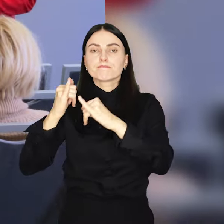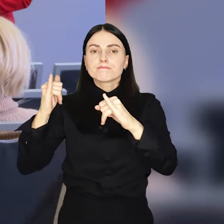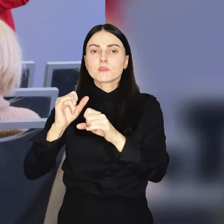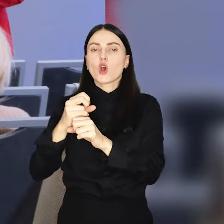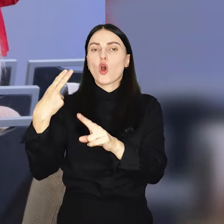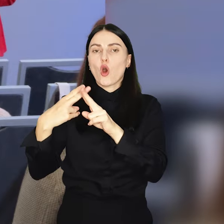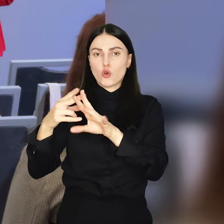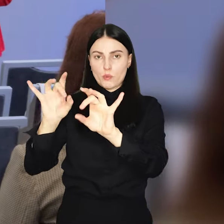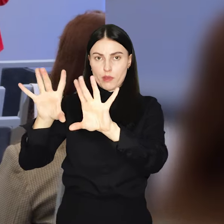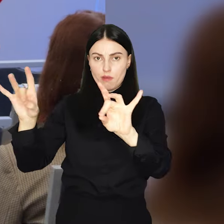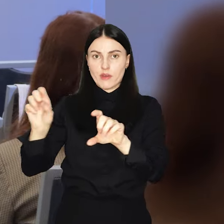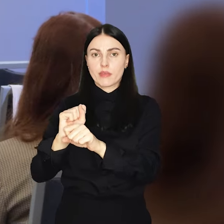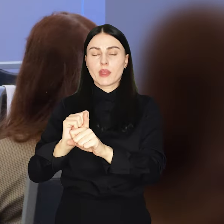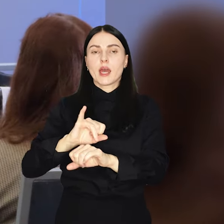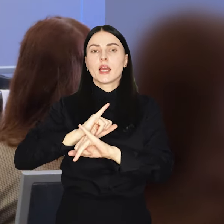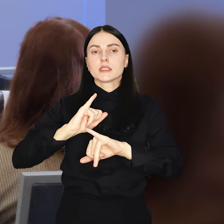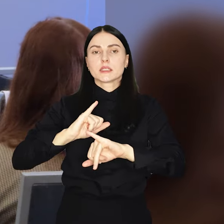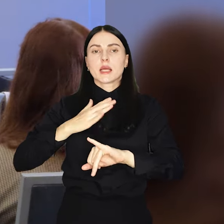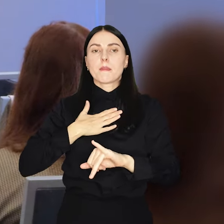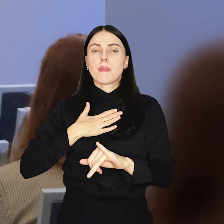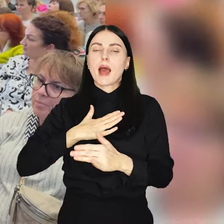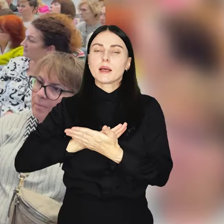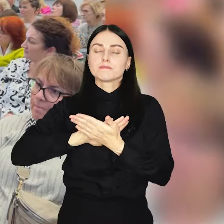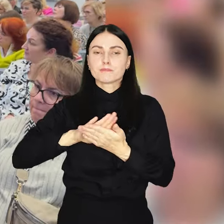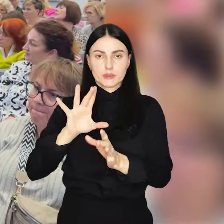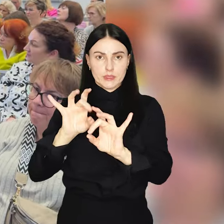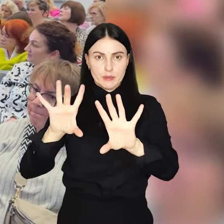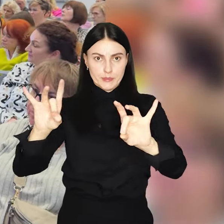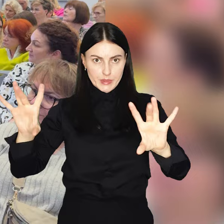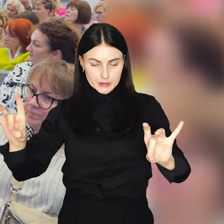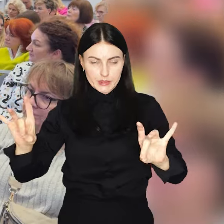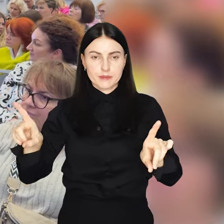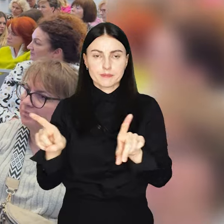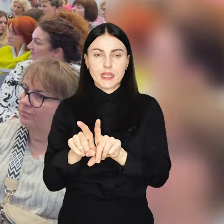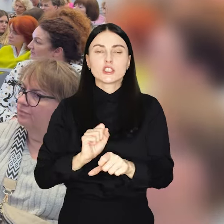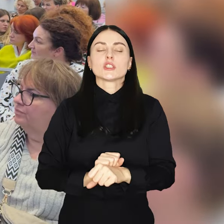Chorób Infekcyjnych oraz Powiatową Stację Sanitarno-Epidemiologiczną.